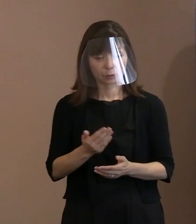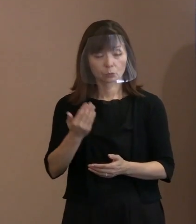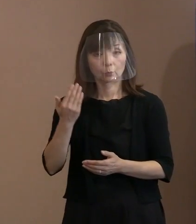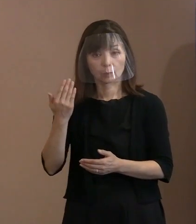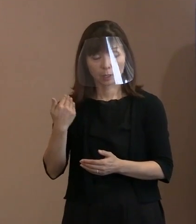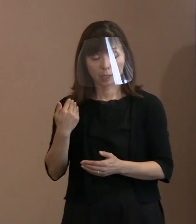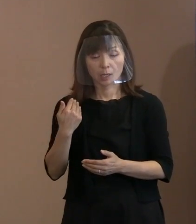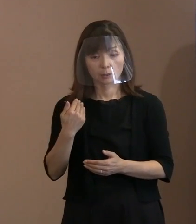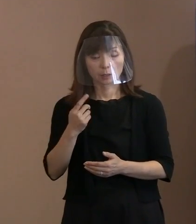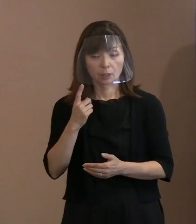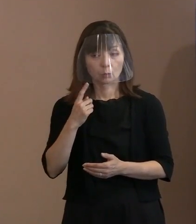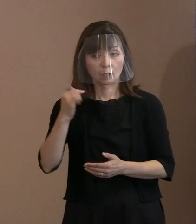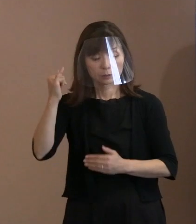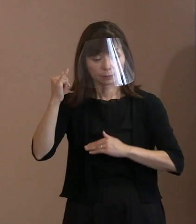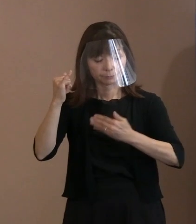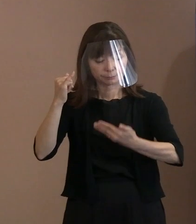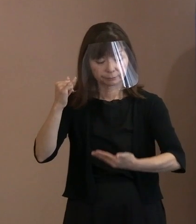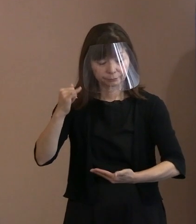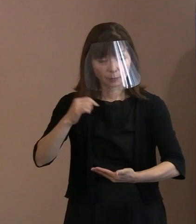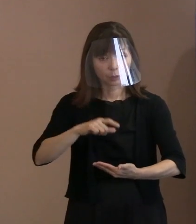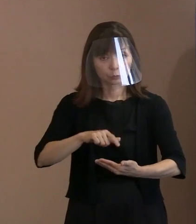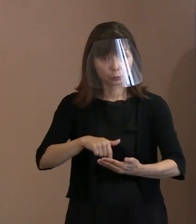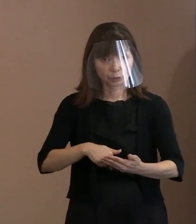お母様が1号であれ2号であれ3号であれ､